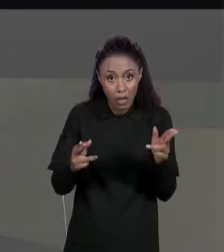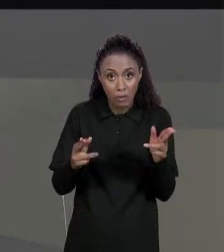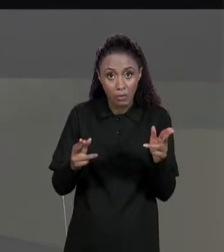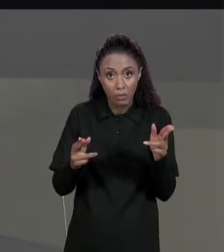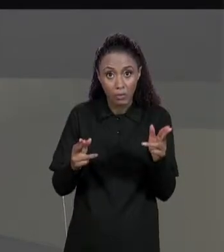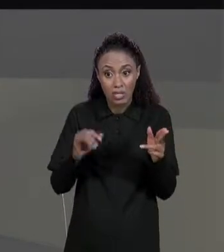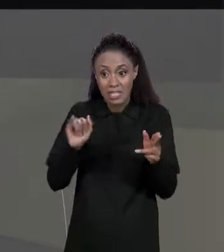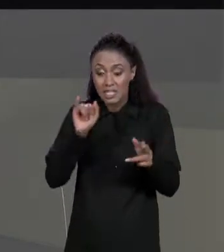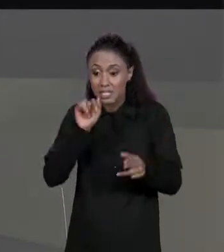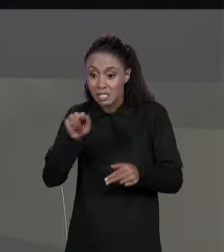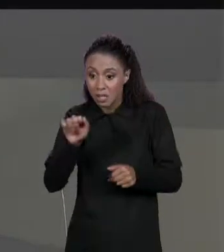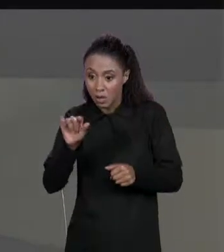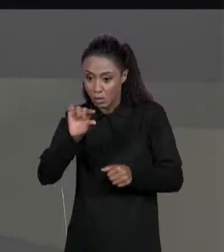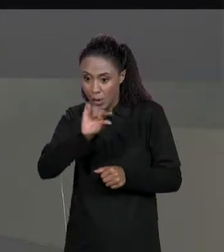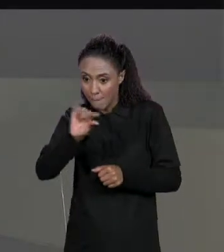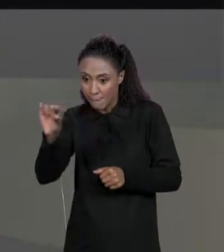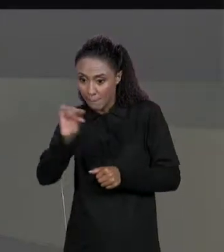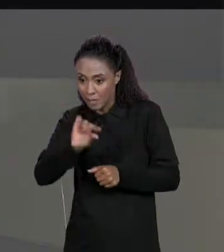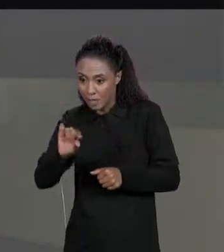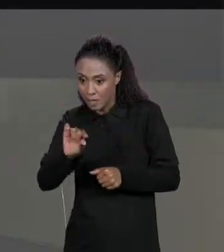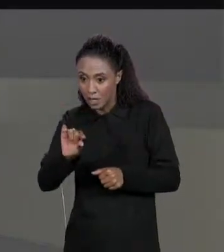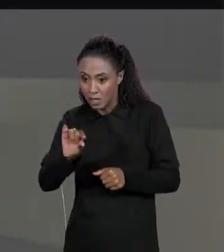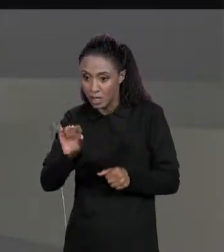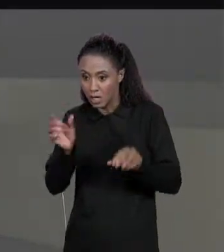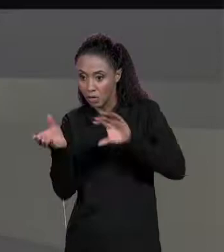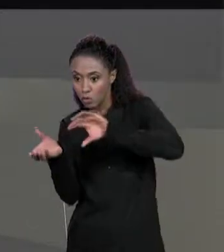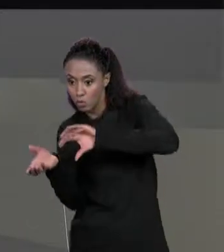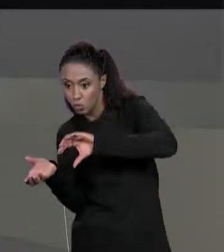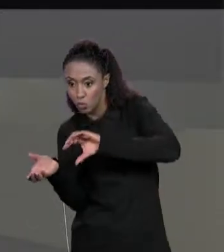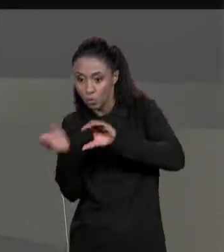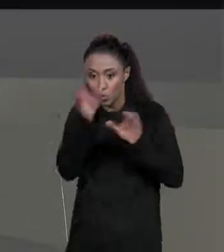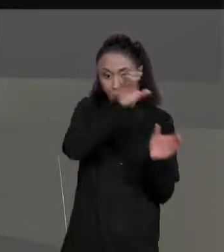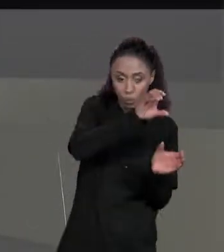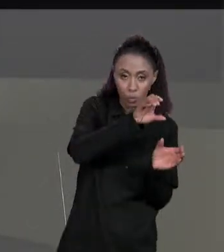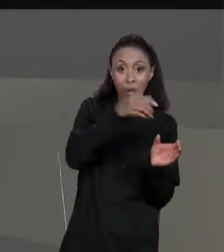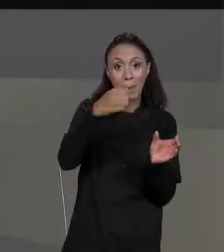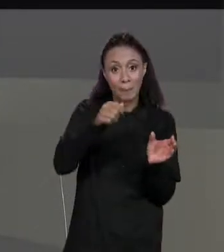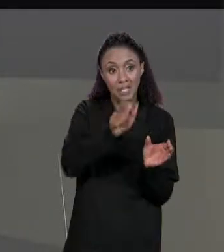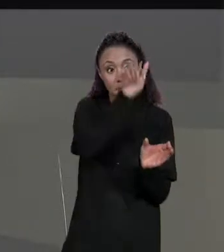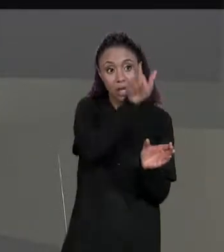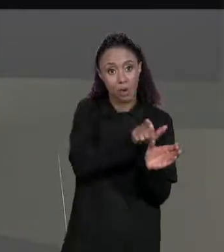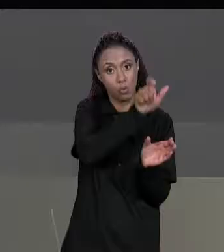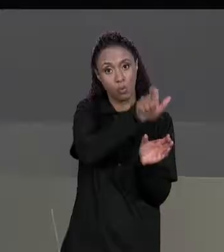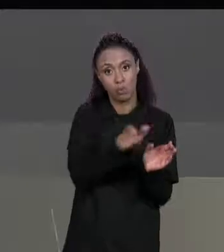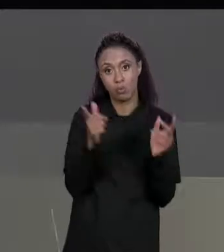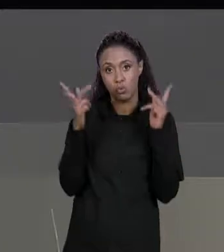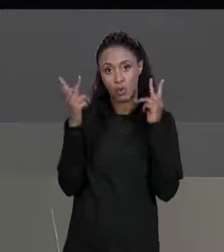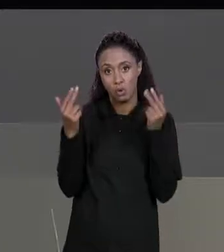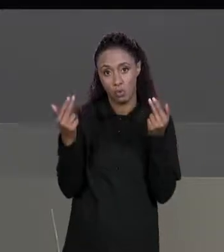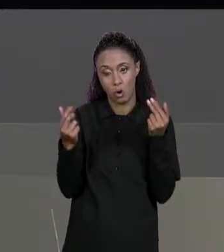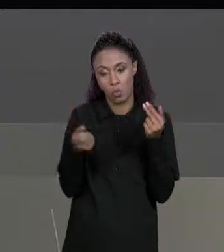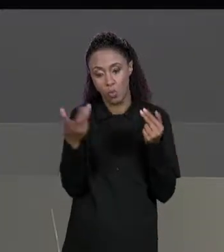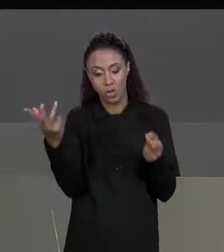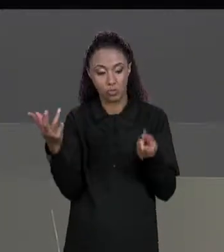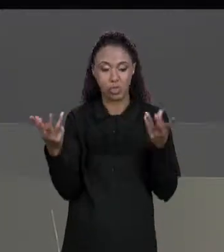NÚMERO DE LINHA DA NOSSA MATRIZ ORIGINAL, A MATRIZ DE ENTRADA. COMO QUE A GENTE PREENCHE OS VALORES?